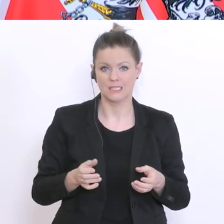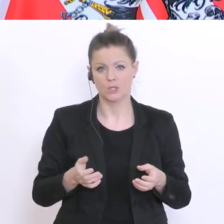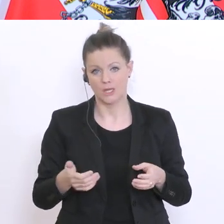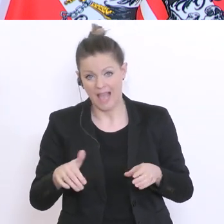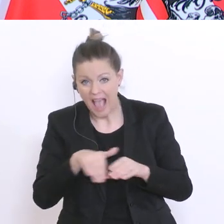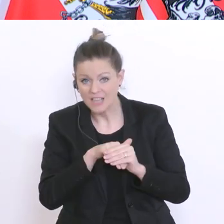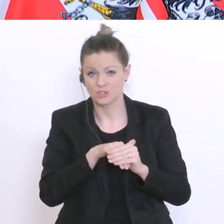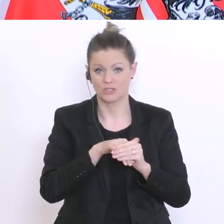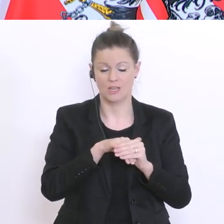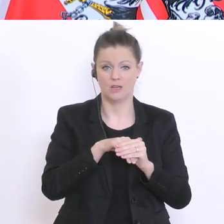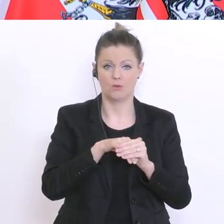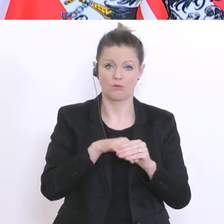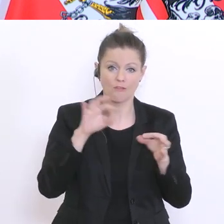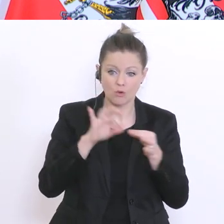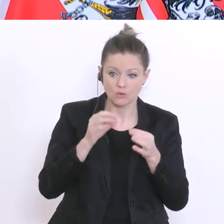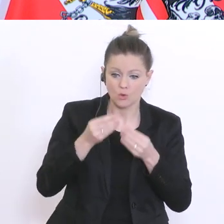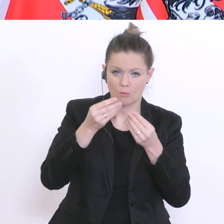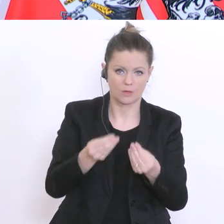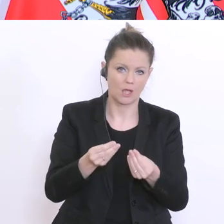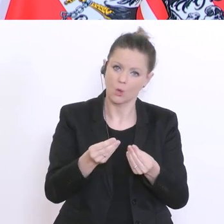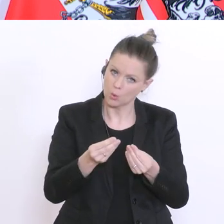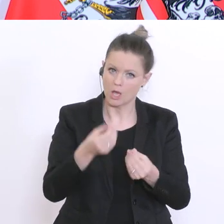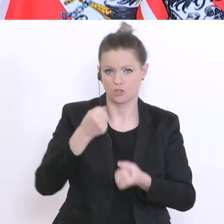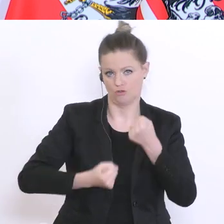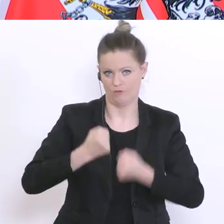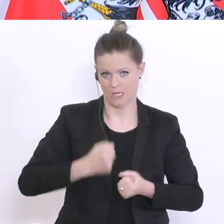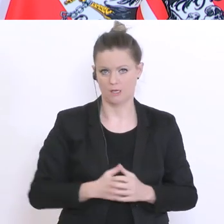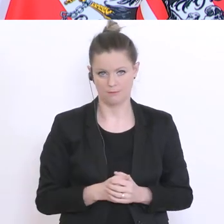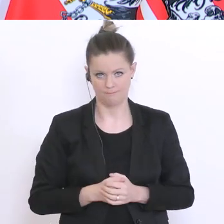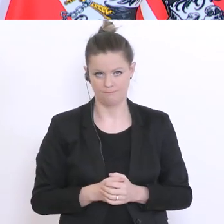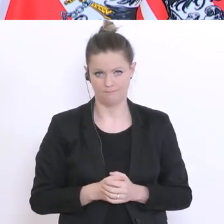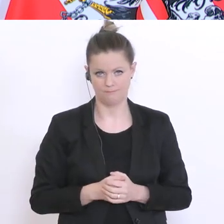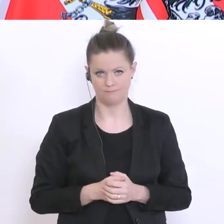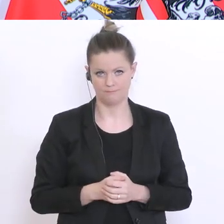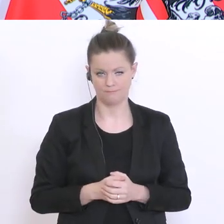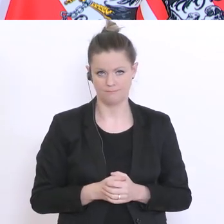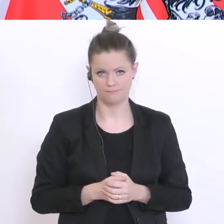und in eine Funktion zu bringen ist ausgesprochen schwierig. Aber, ich glaube, dass diese derzeit